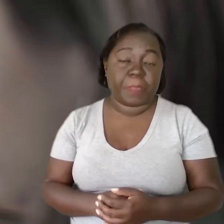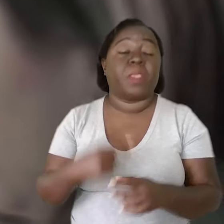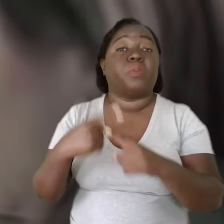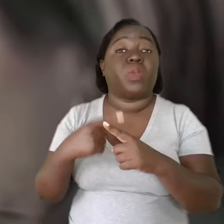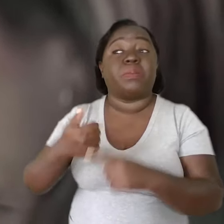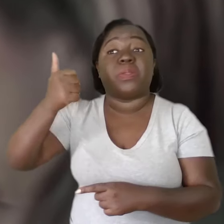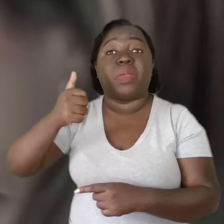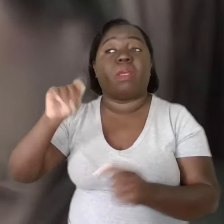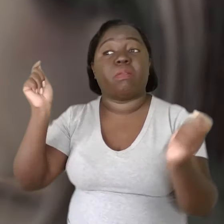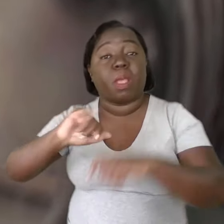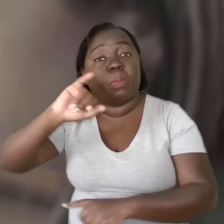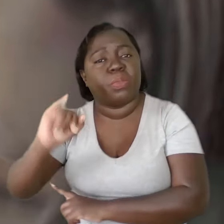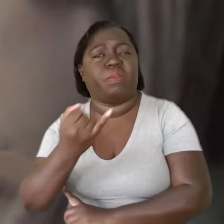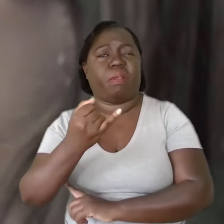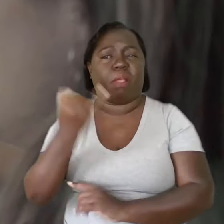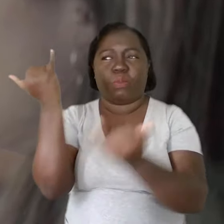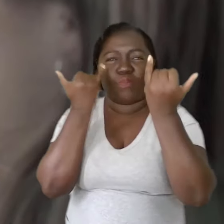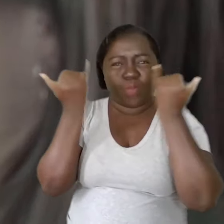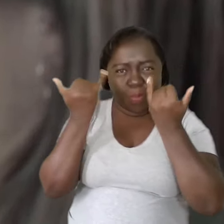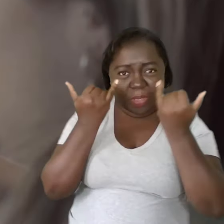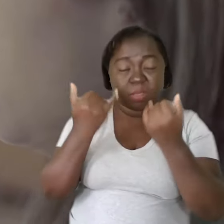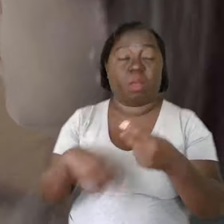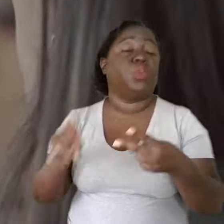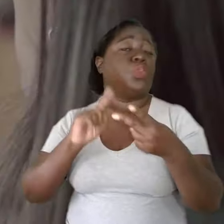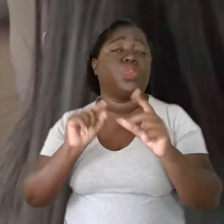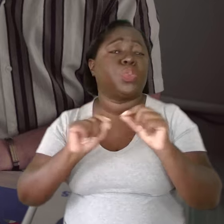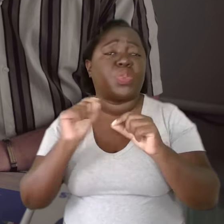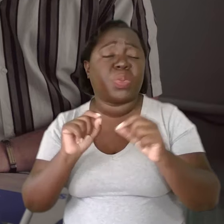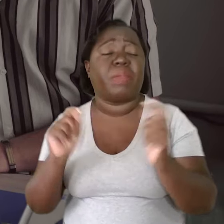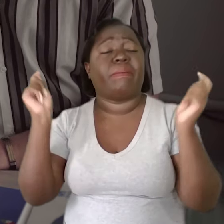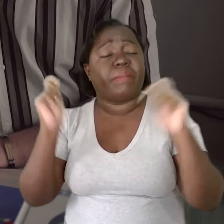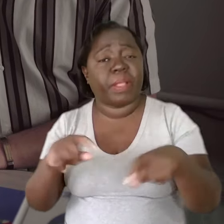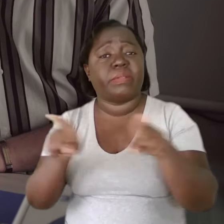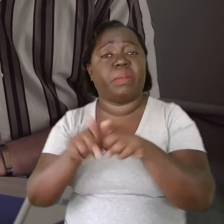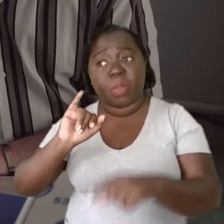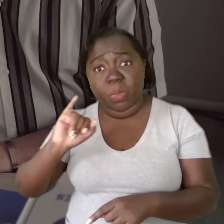Primeiro, por oportunizar que a gente tenha o conhecimento e, segundo, por oportunizar também